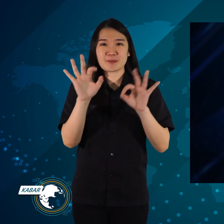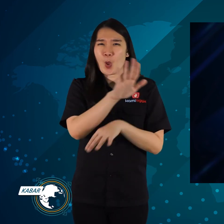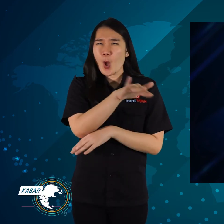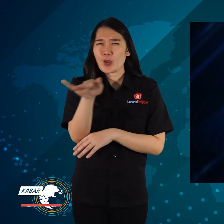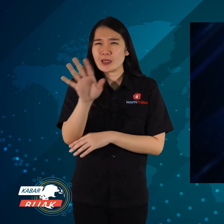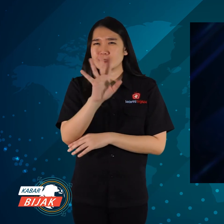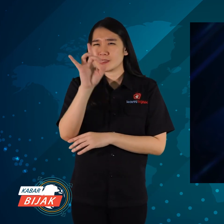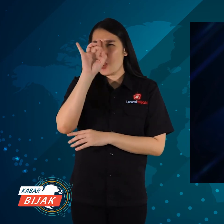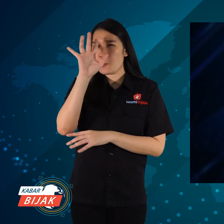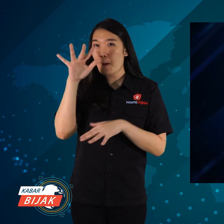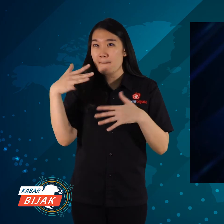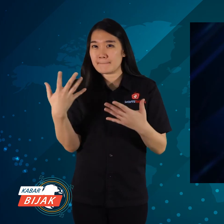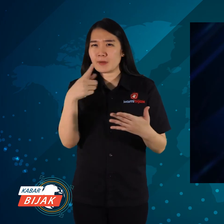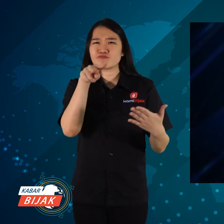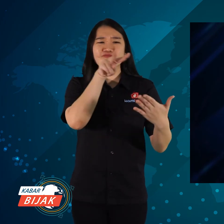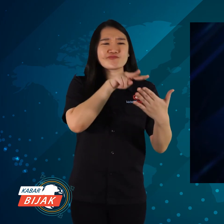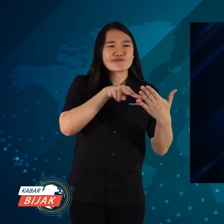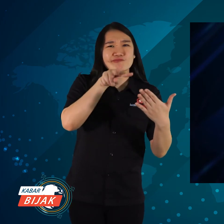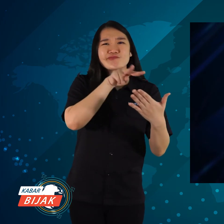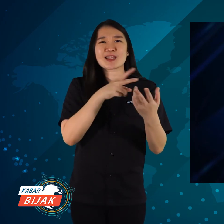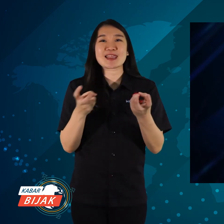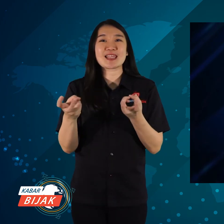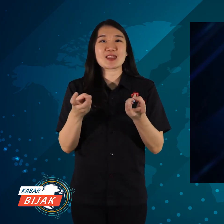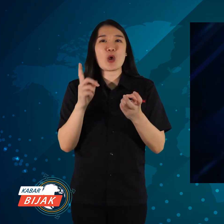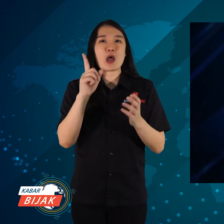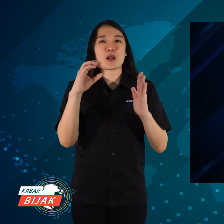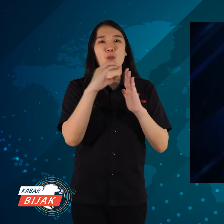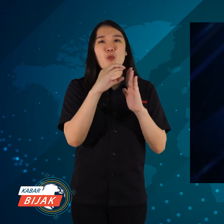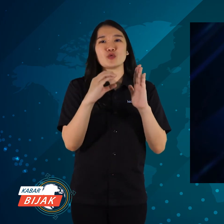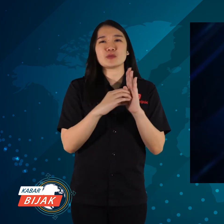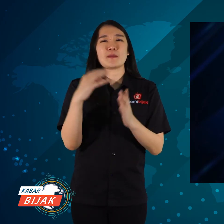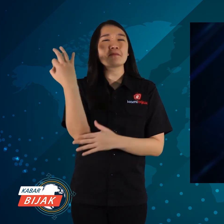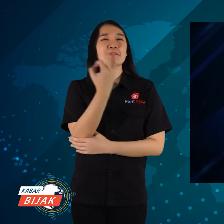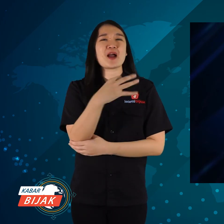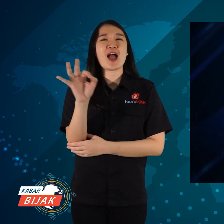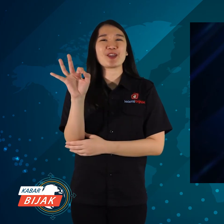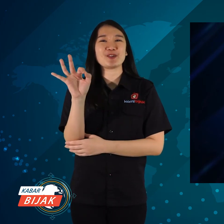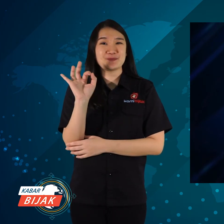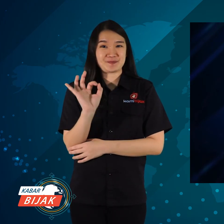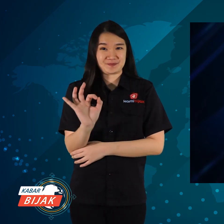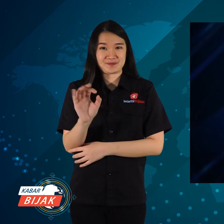Jangan lupa untuk follow Tik-Tok, karena ada konten baru dan menarik.